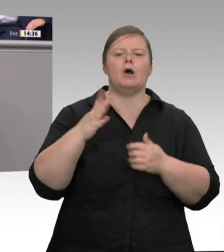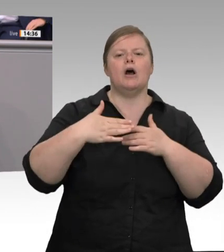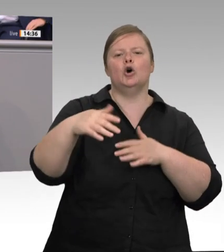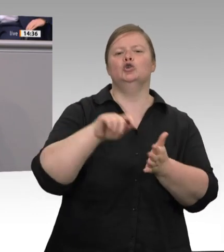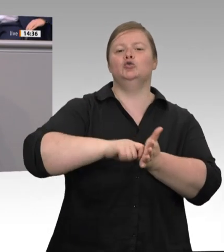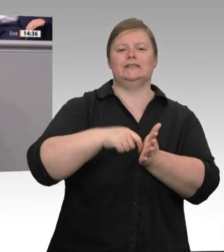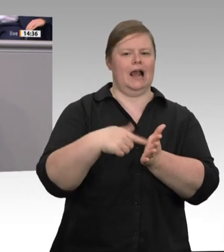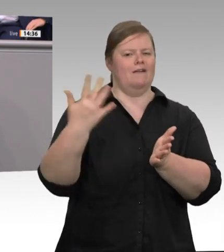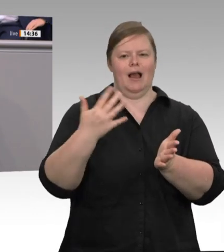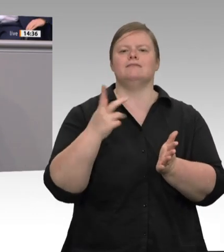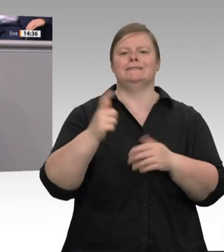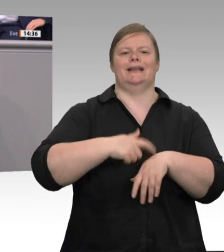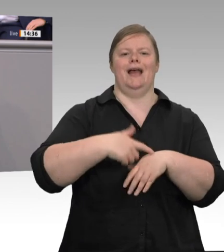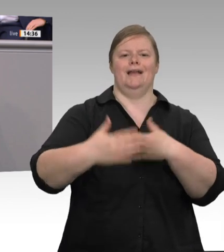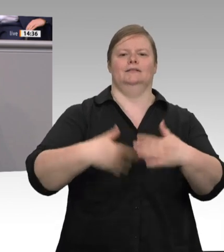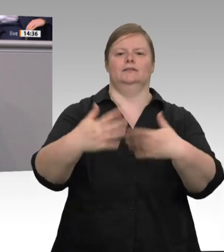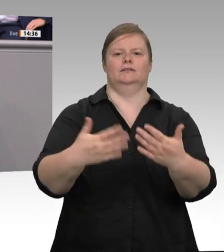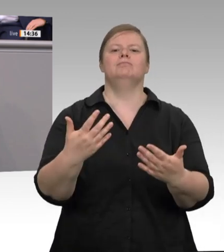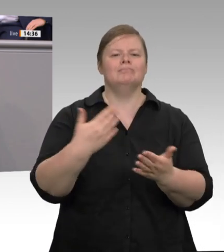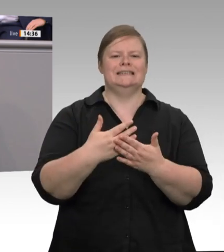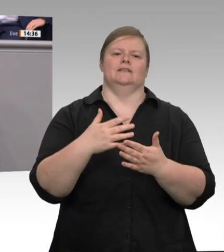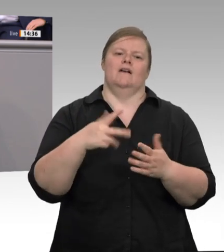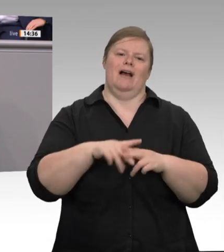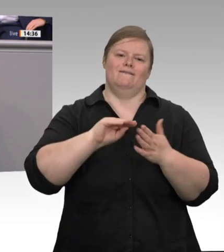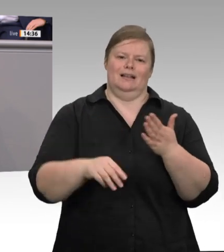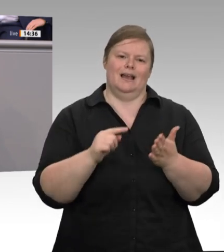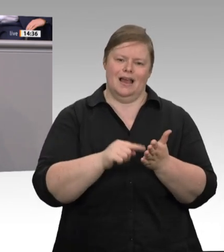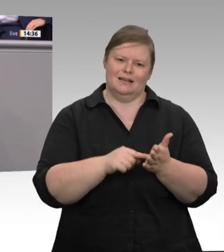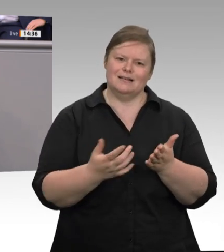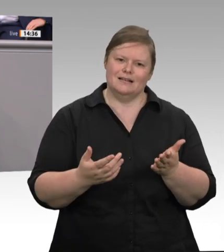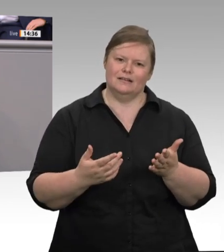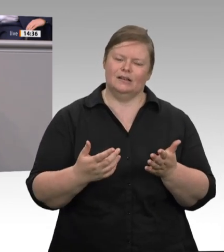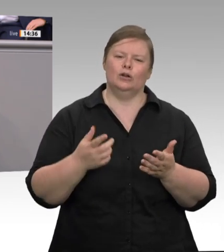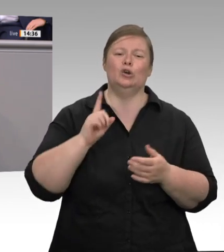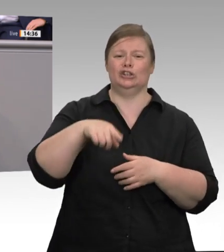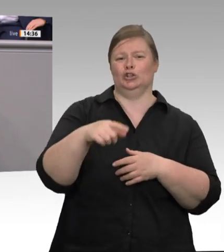und auf sie und Werkverträge zu setzen. So erodiert die klassische Beziehung zwischen